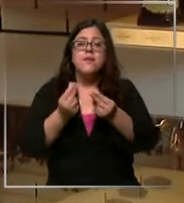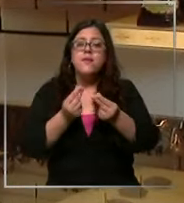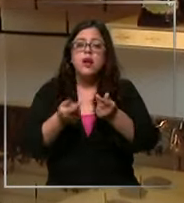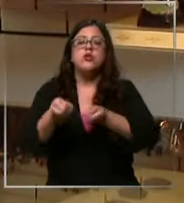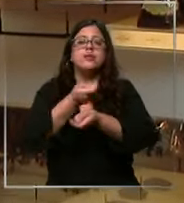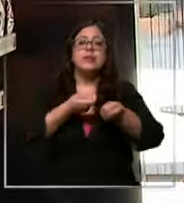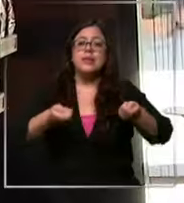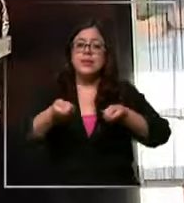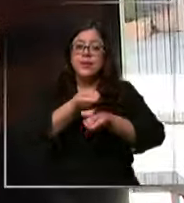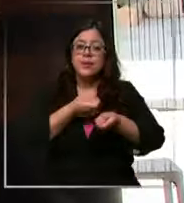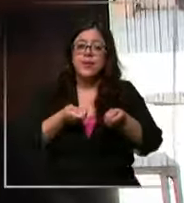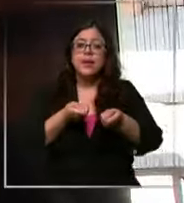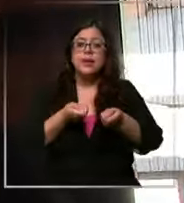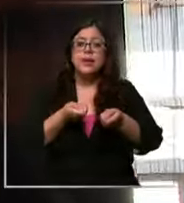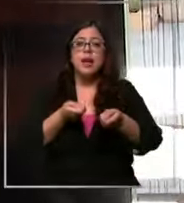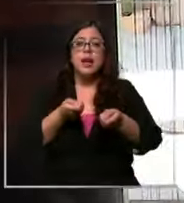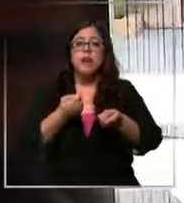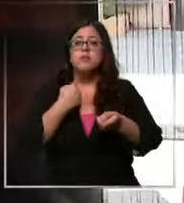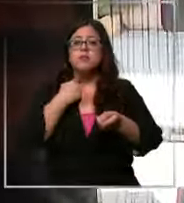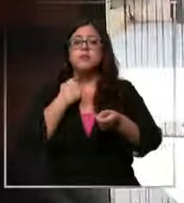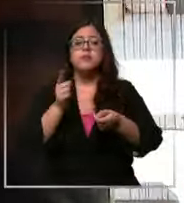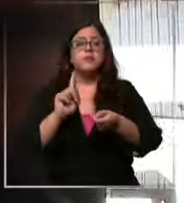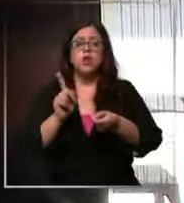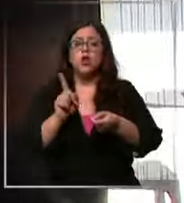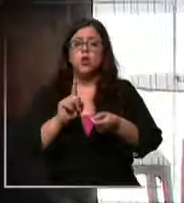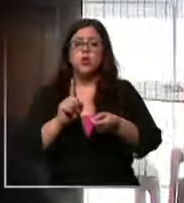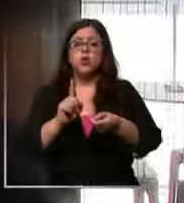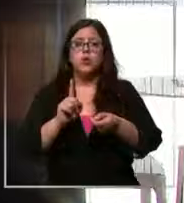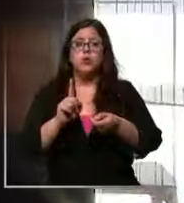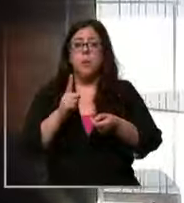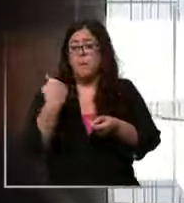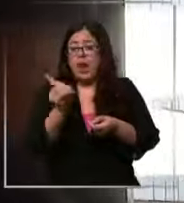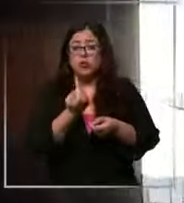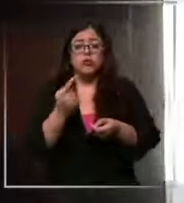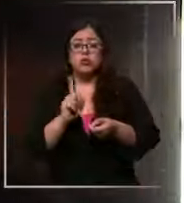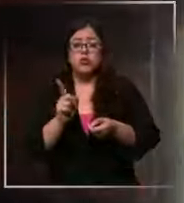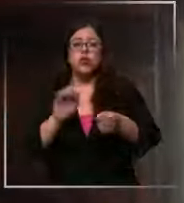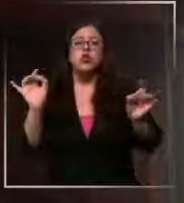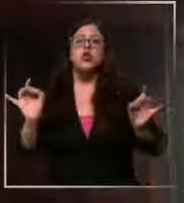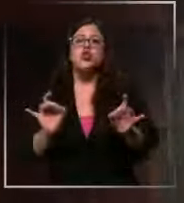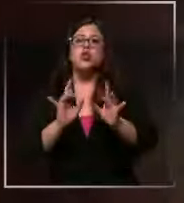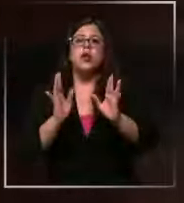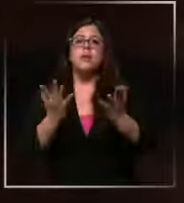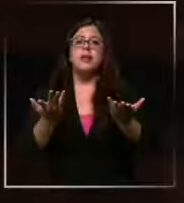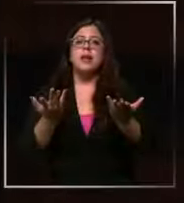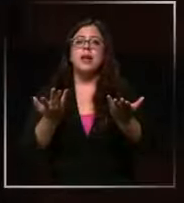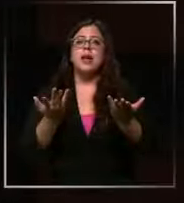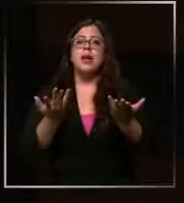no se han visto afectados en el caso nuestro simplemente se sacrifica el margen porque lo